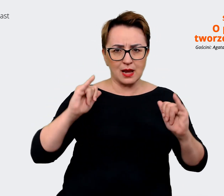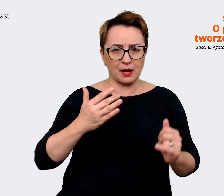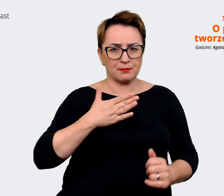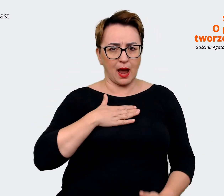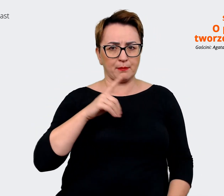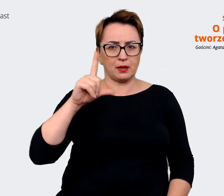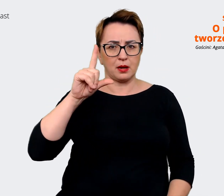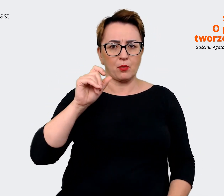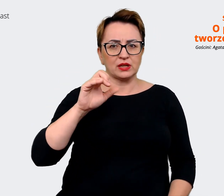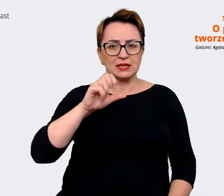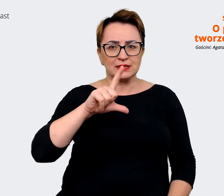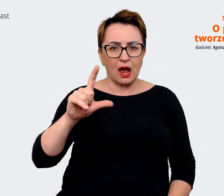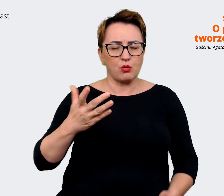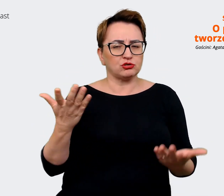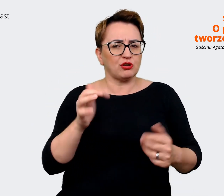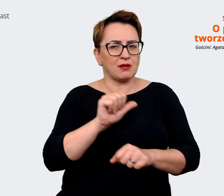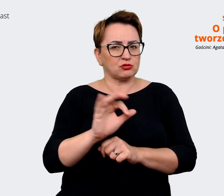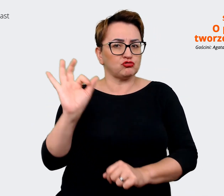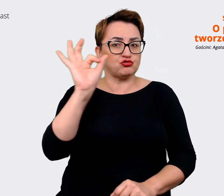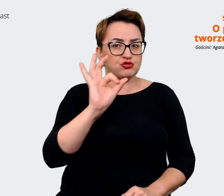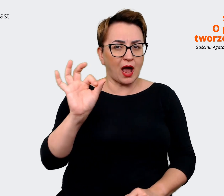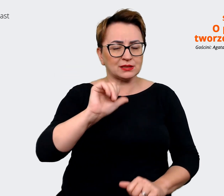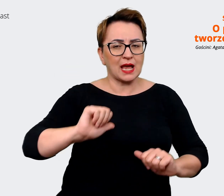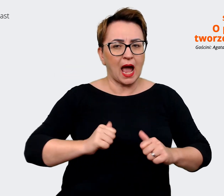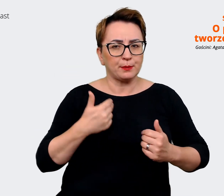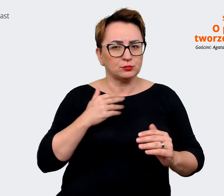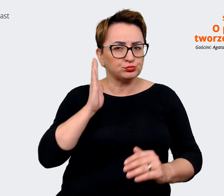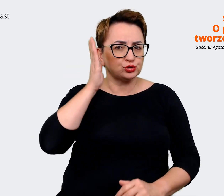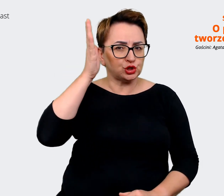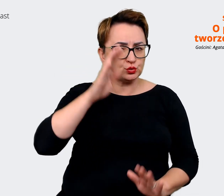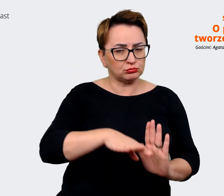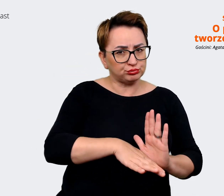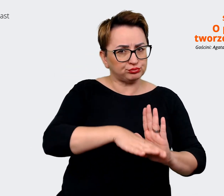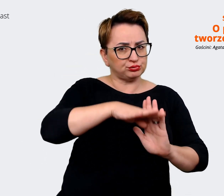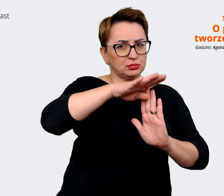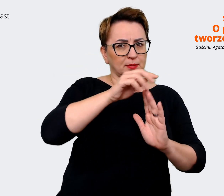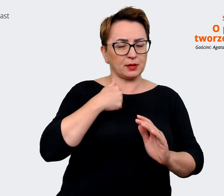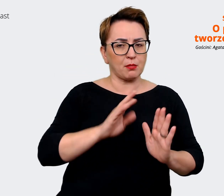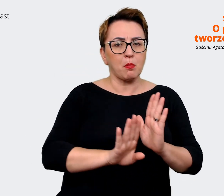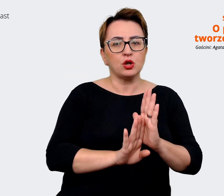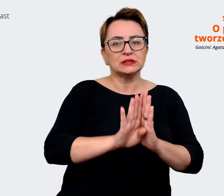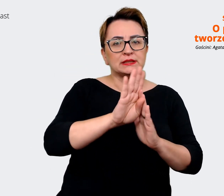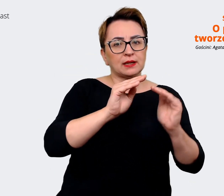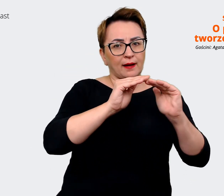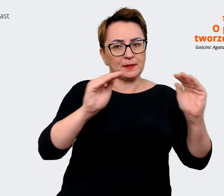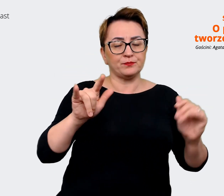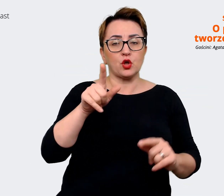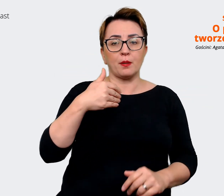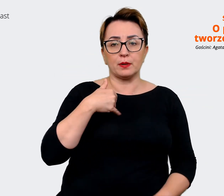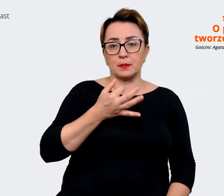w przyszłości. Tutaj uwzględniliśmy również rozmowy, wywiady z Executive Teamem naszym,